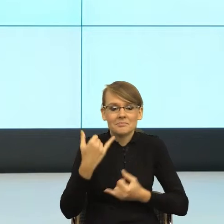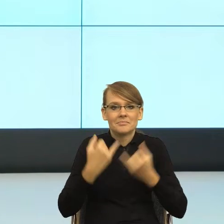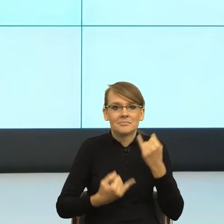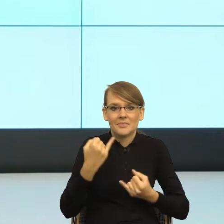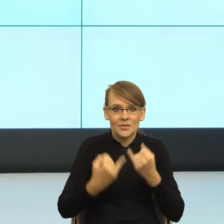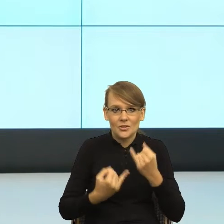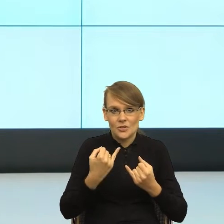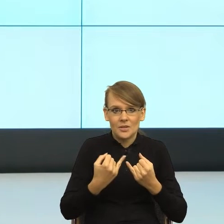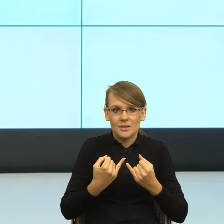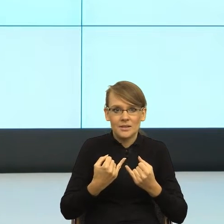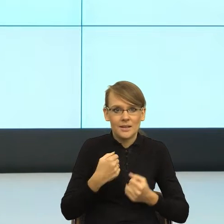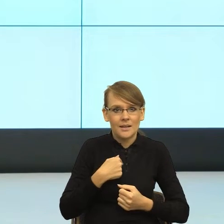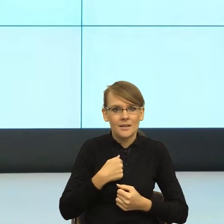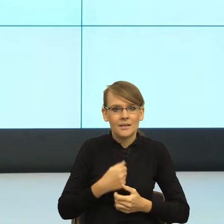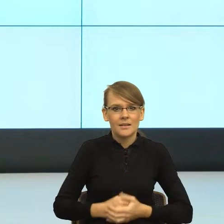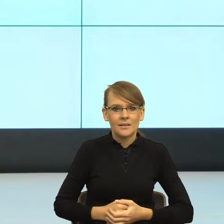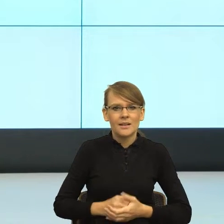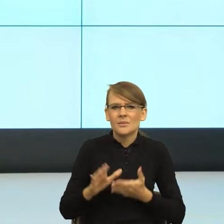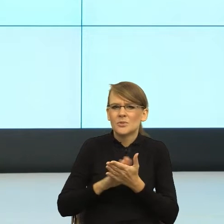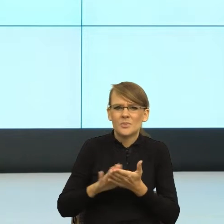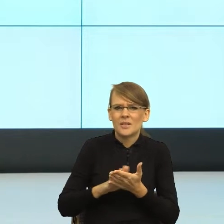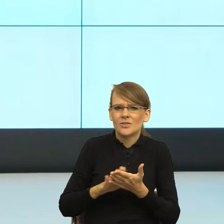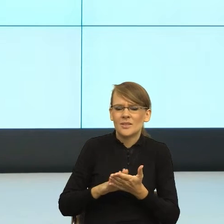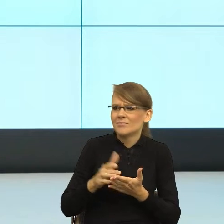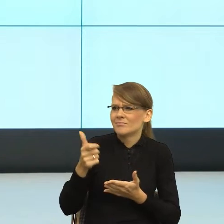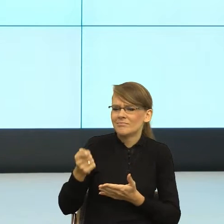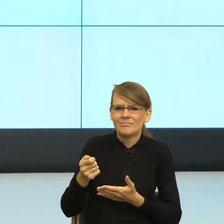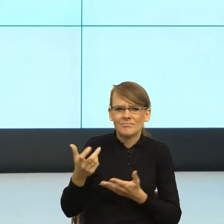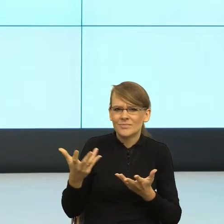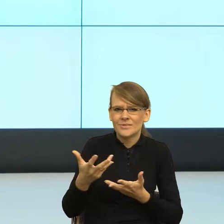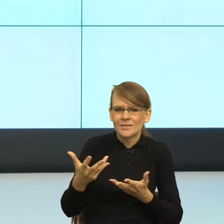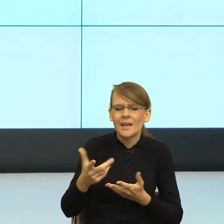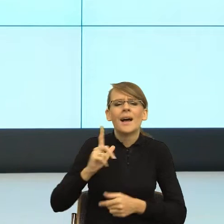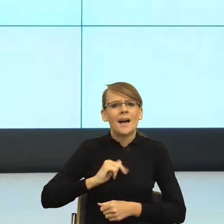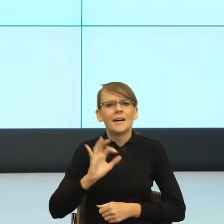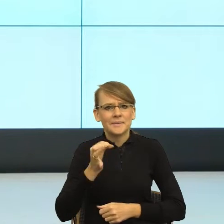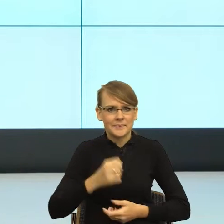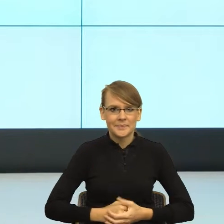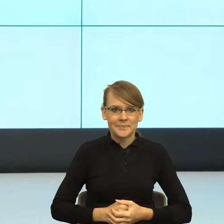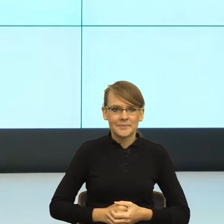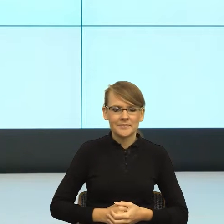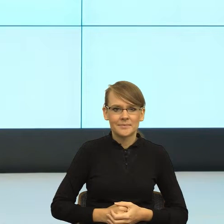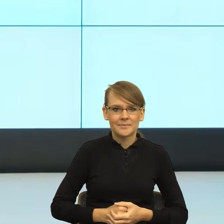Gdzie mam, przepraszam, Panie Łukaszu, tam czy tu? Jeżeli ja dostaję informację nie urzędową, ale jednak